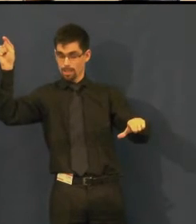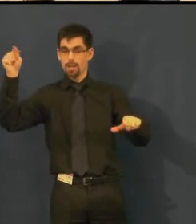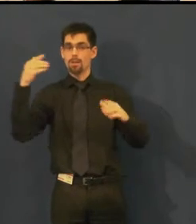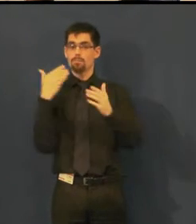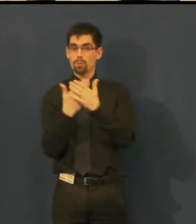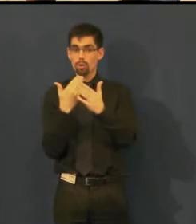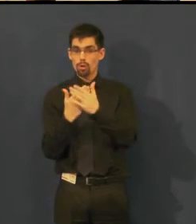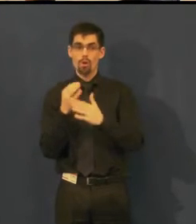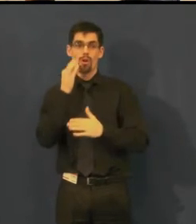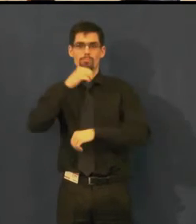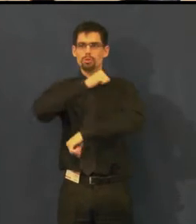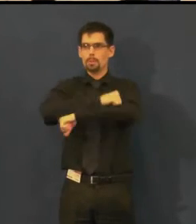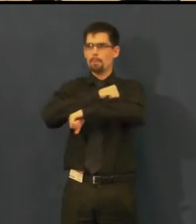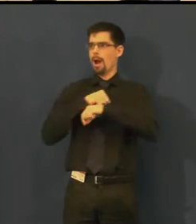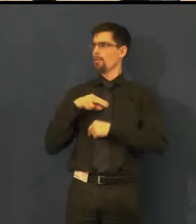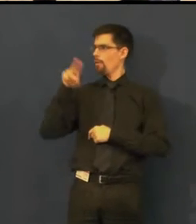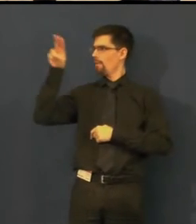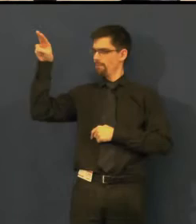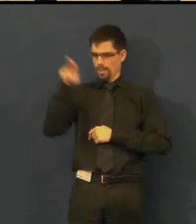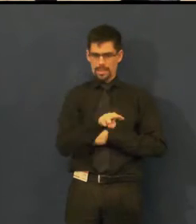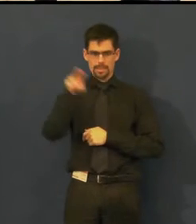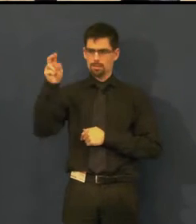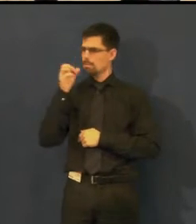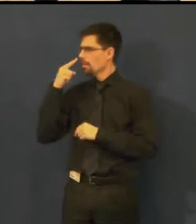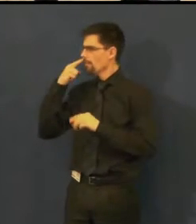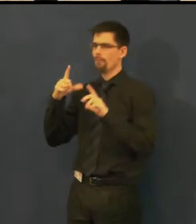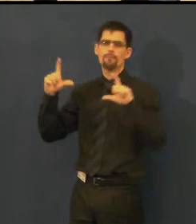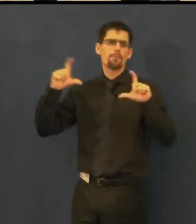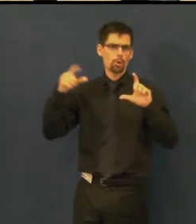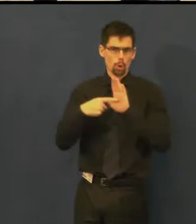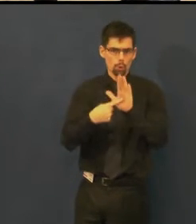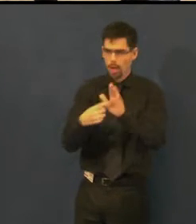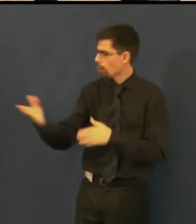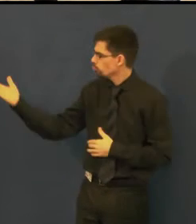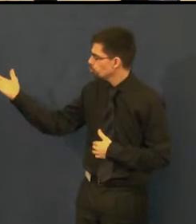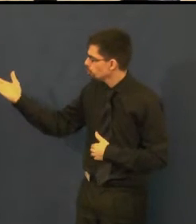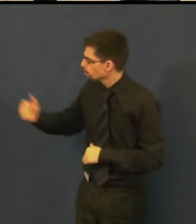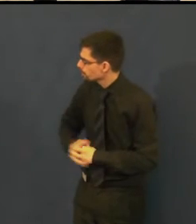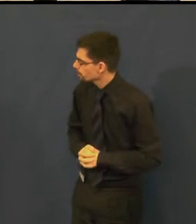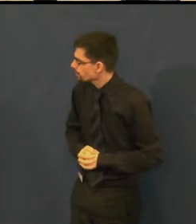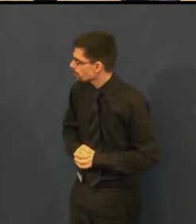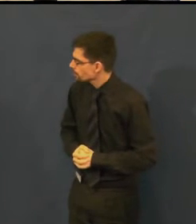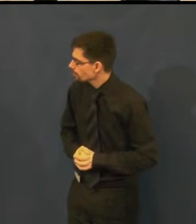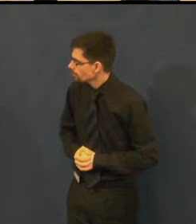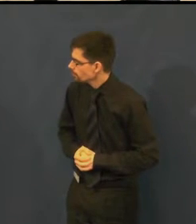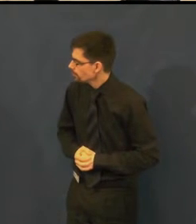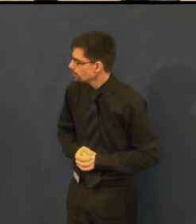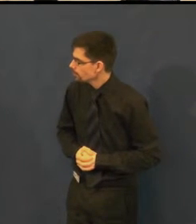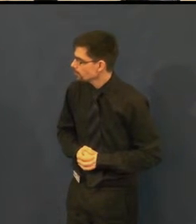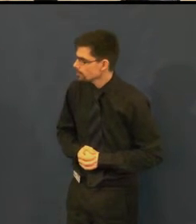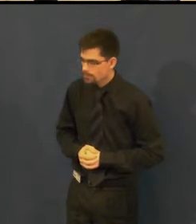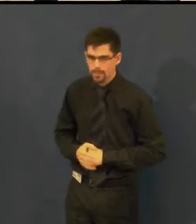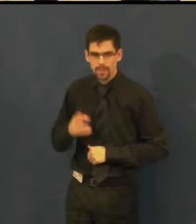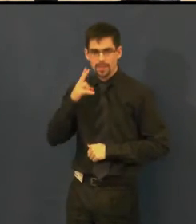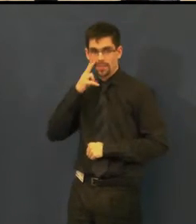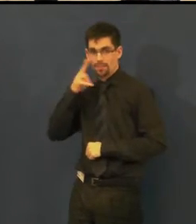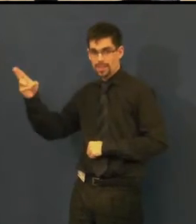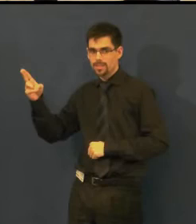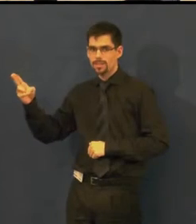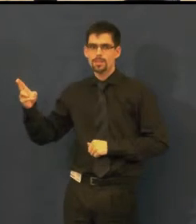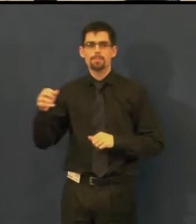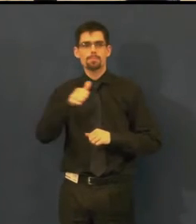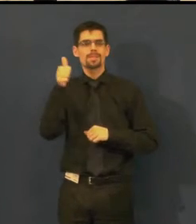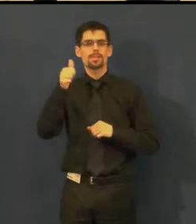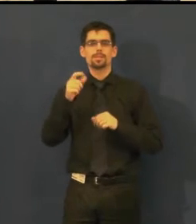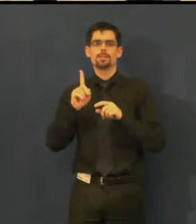Tak, tady kolegyně hledá, tady na tom obrázku přesně vidíte tu zvukovou režii,